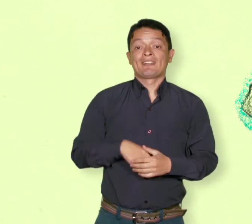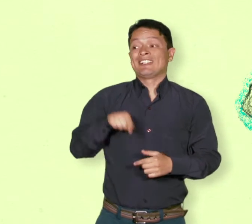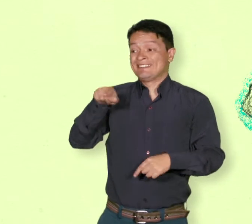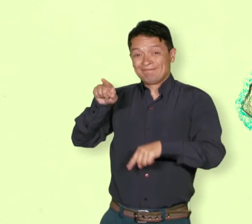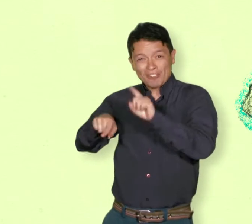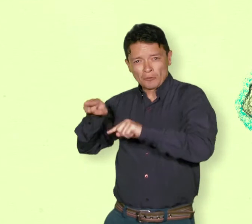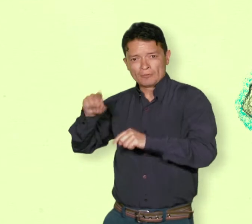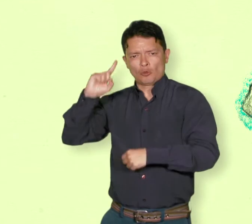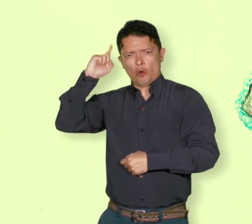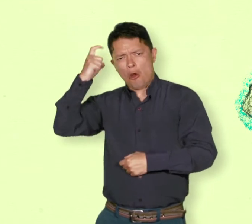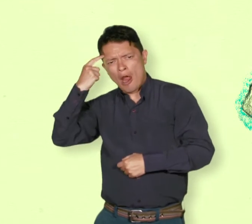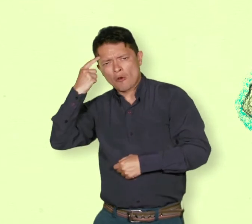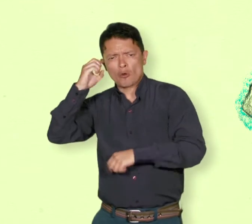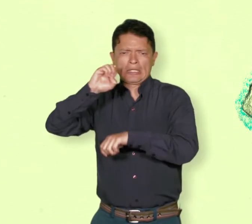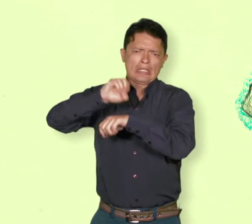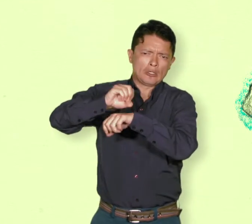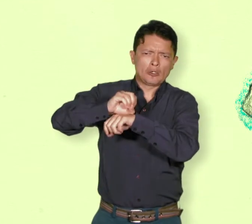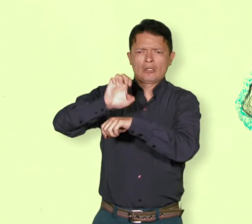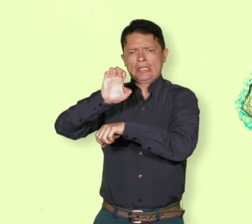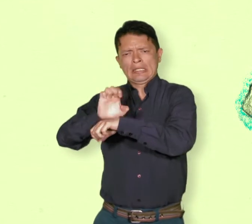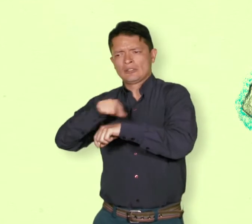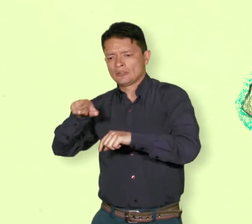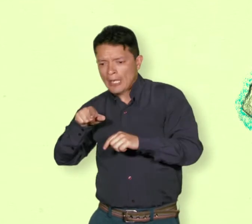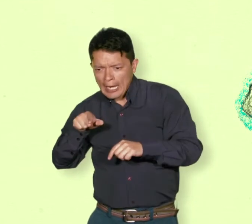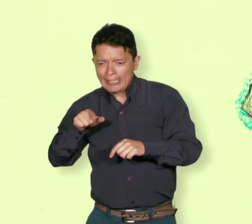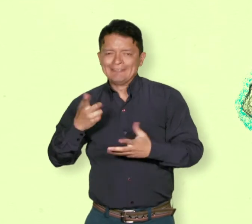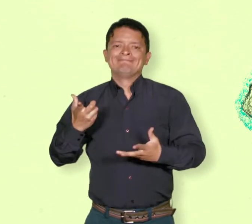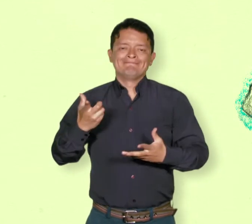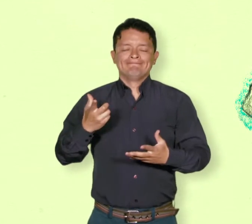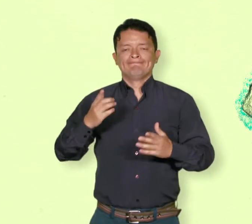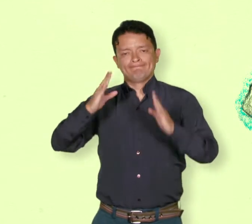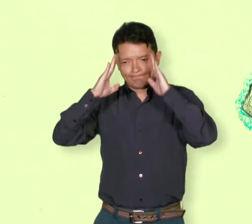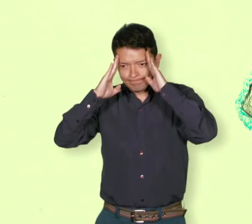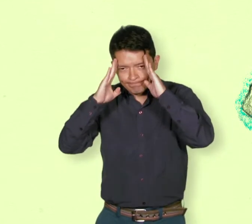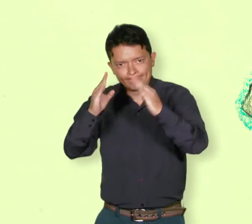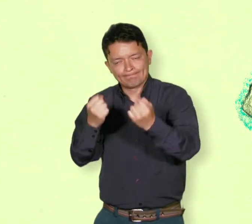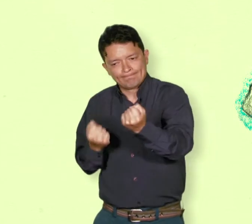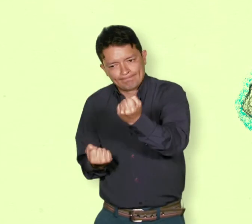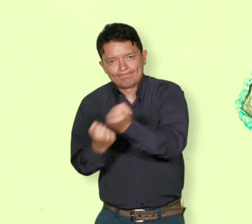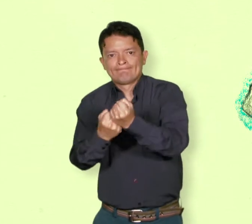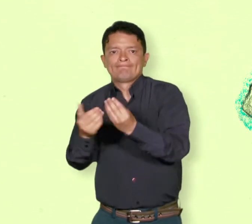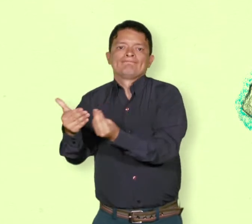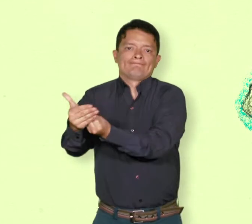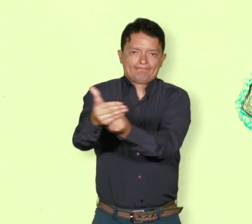En algunos lugares, ciudades o países extranjeros hay instituciones de acogida.